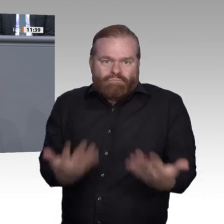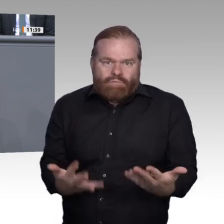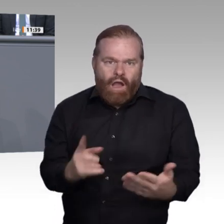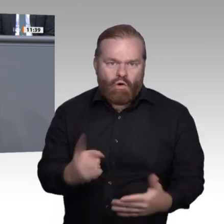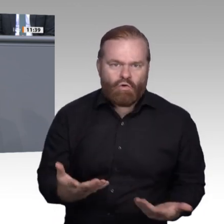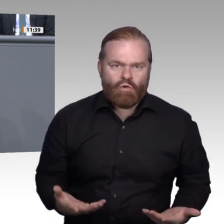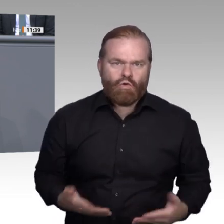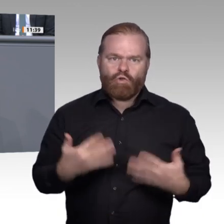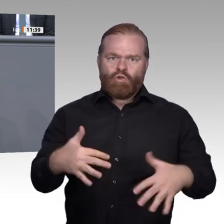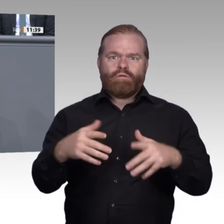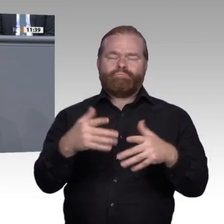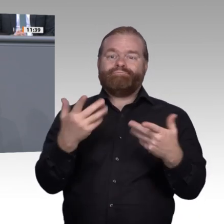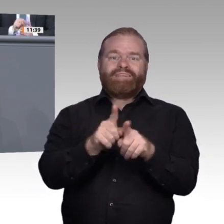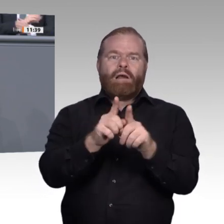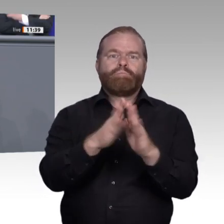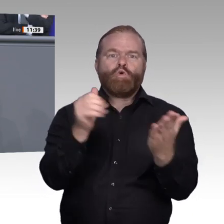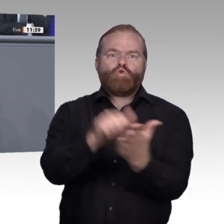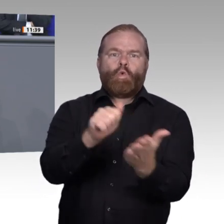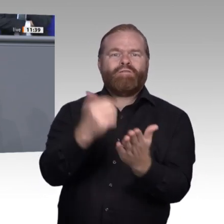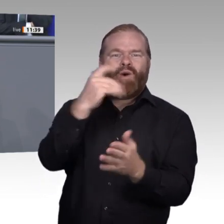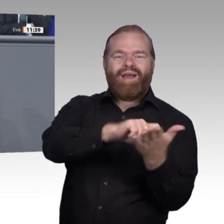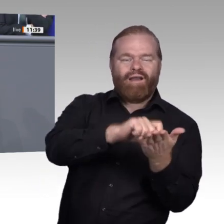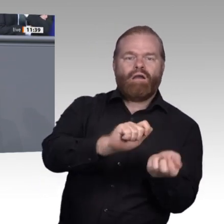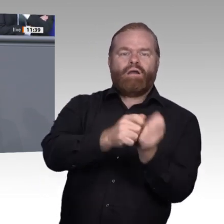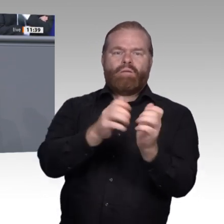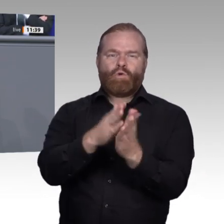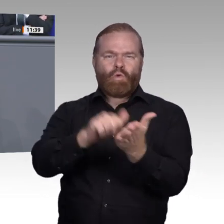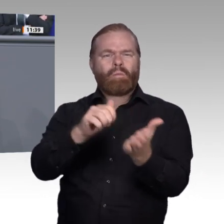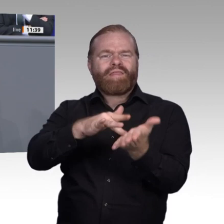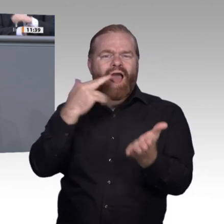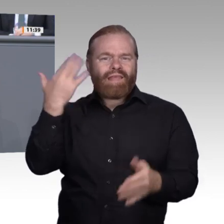Klärung unumgänglich. Die eine Definition von Digitalisierung , die rein auf die maschinelle